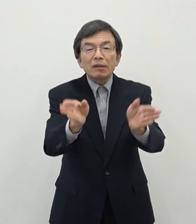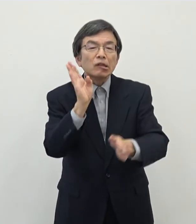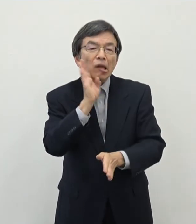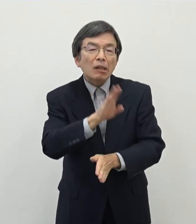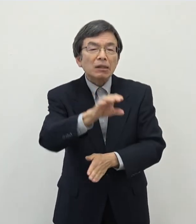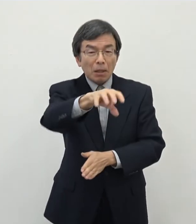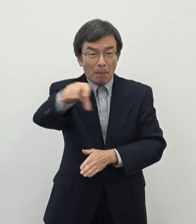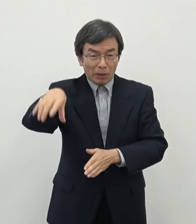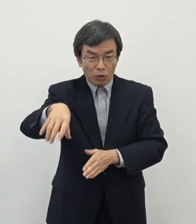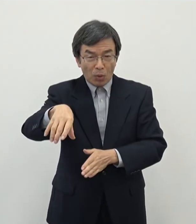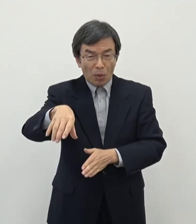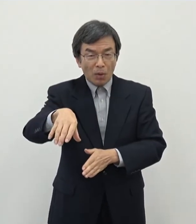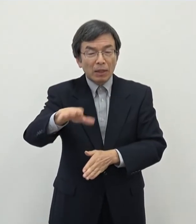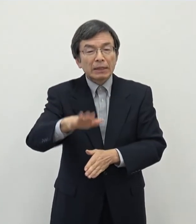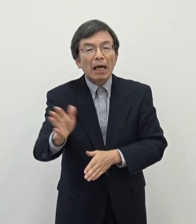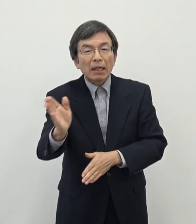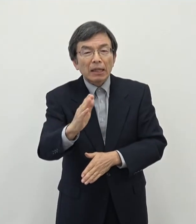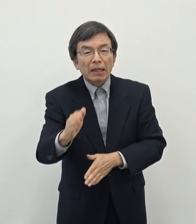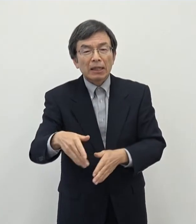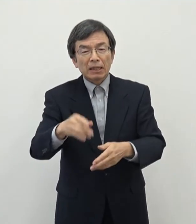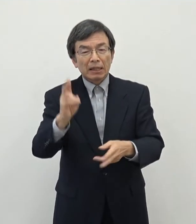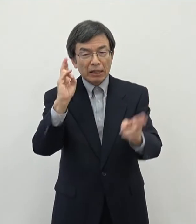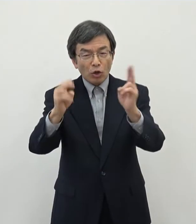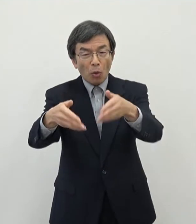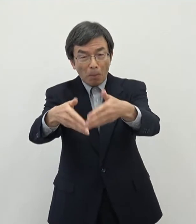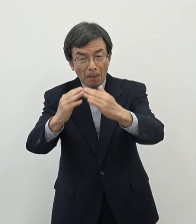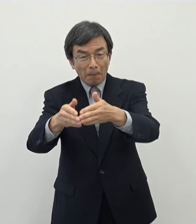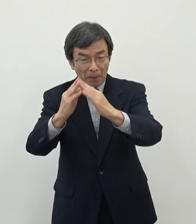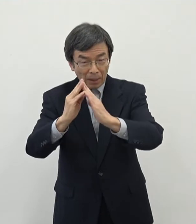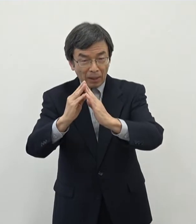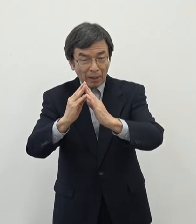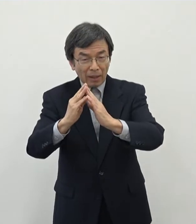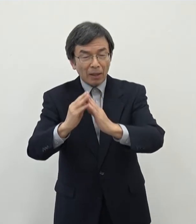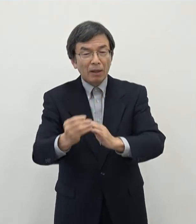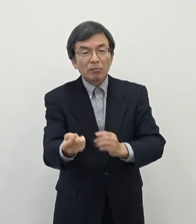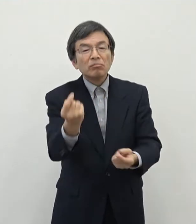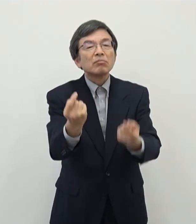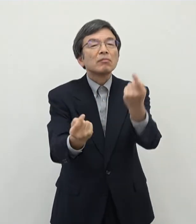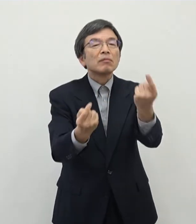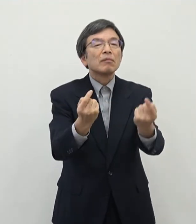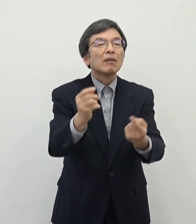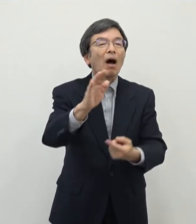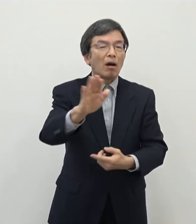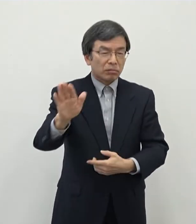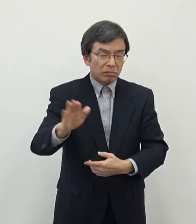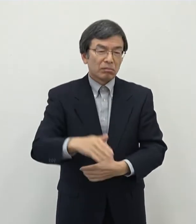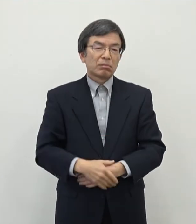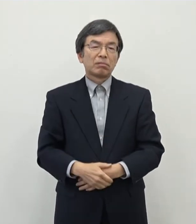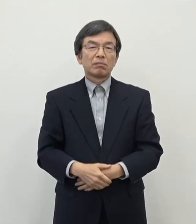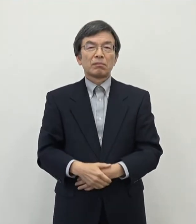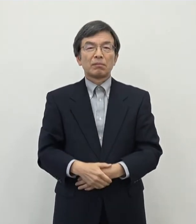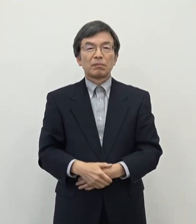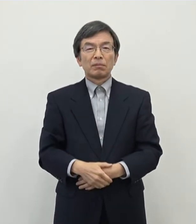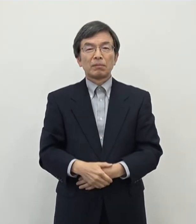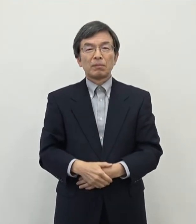ここ数年企業立地の動きが少し出てきております